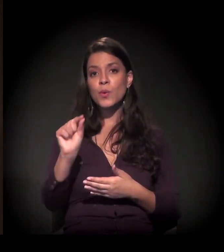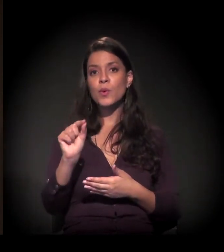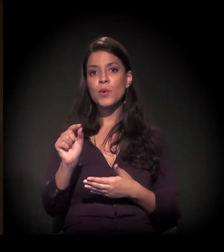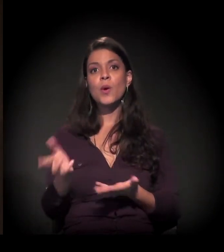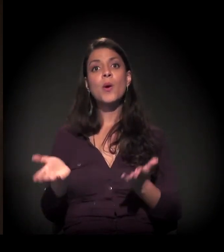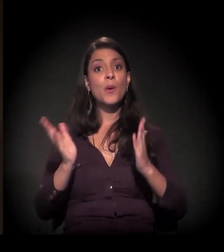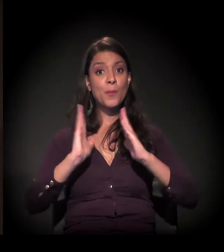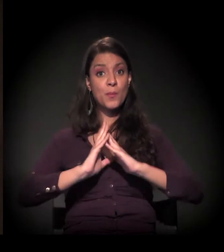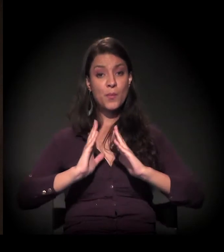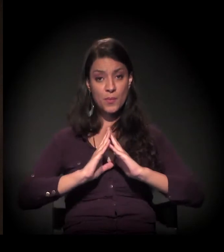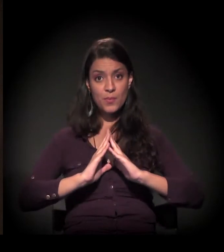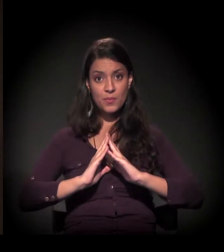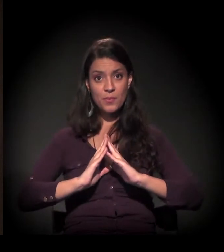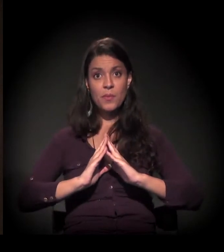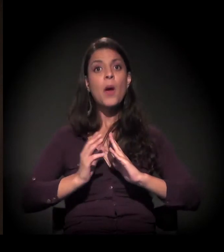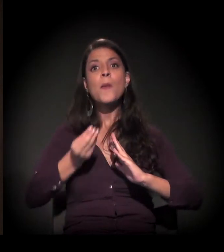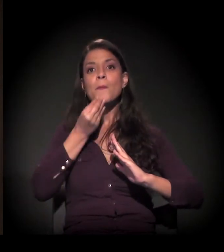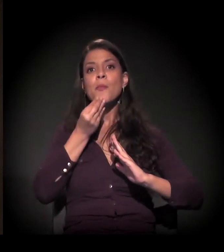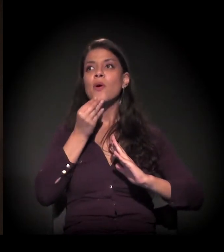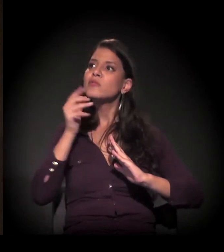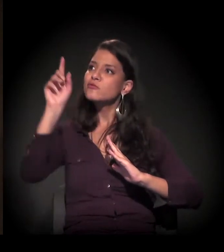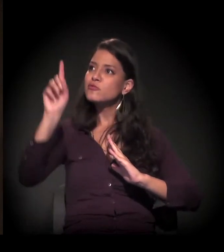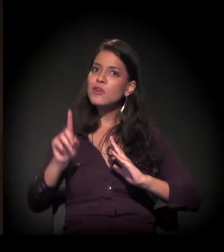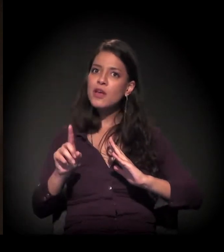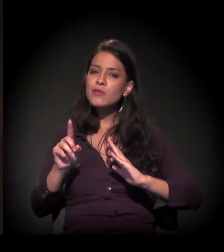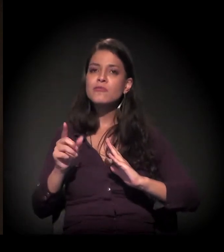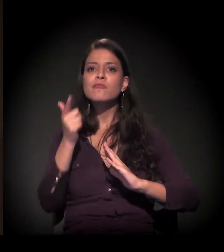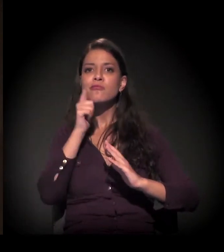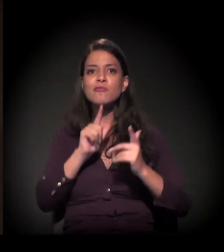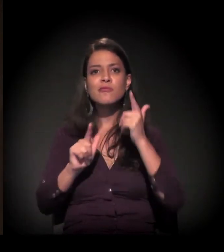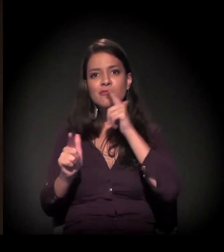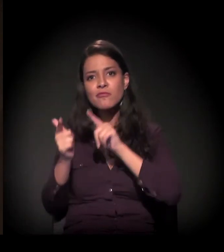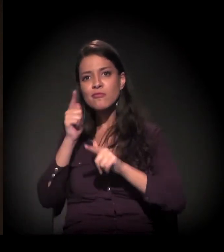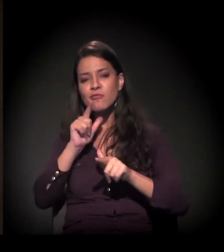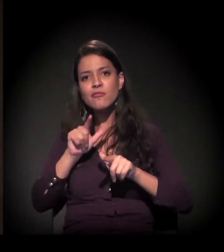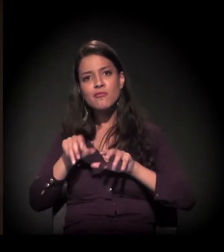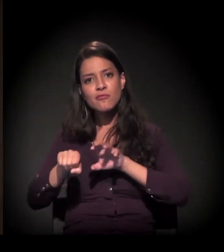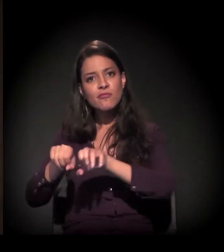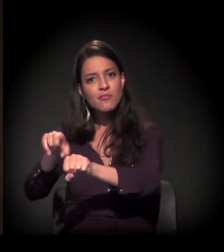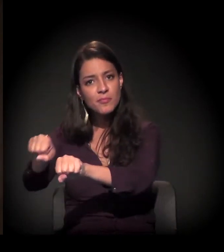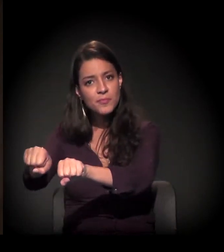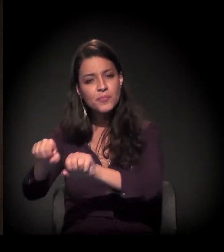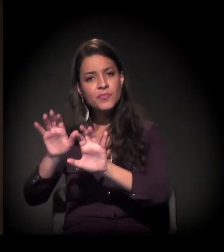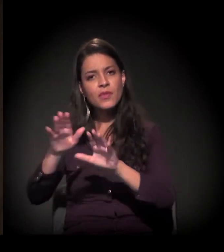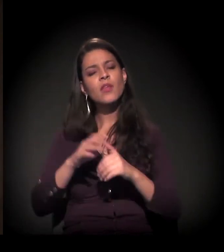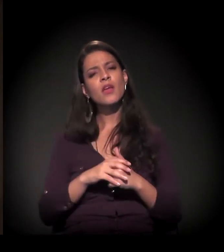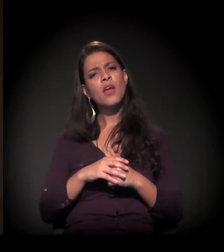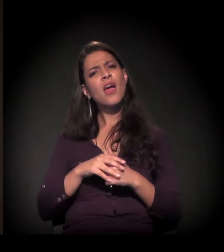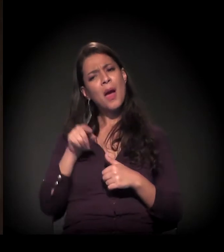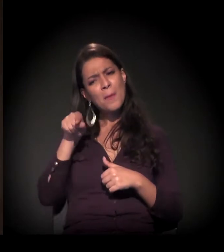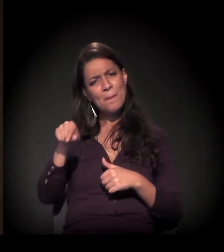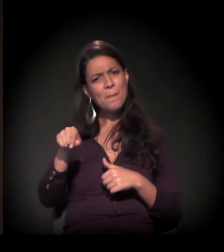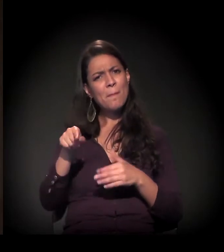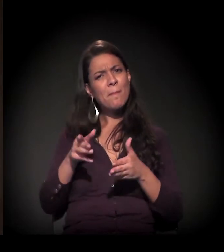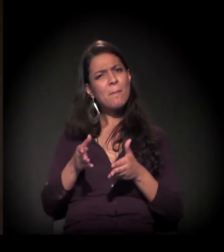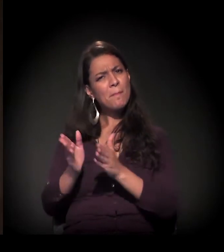é a porta de entrada para outros direitos. E, nessa direção,